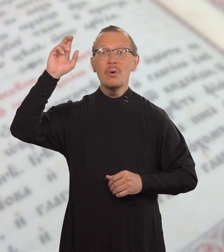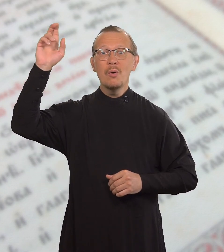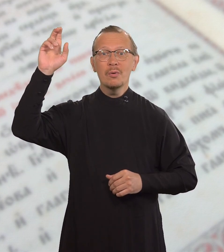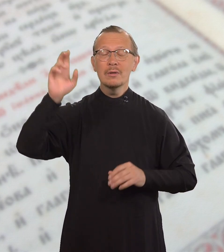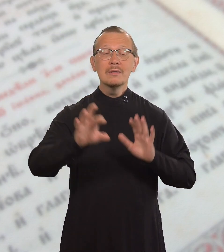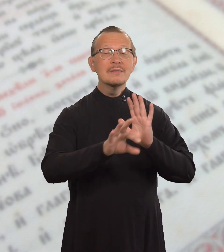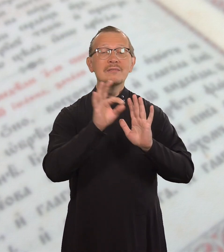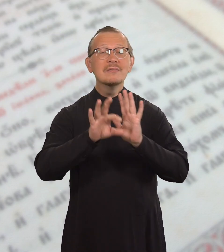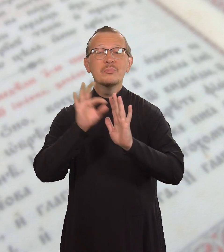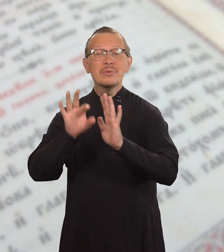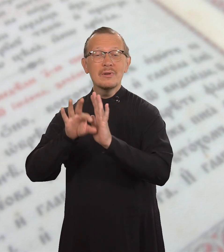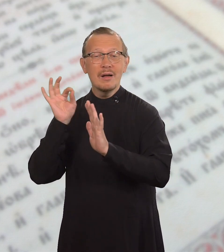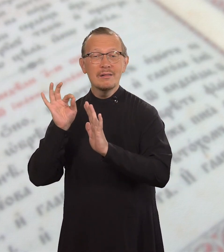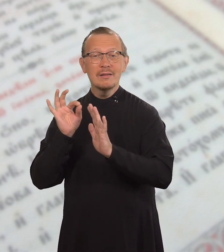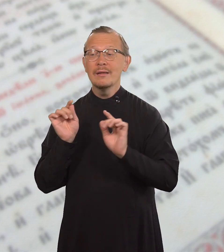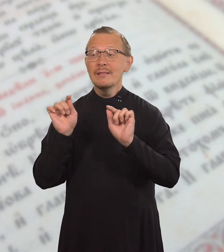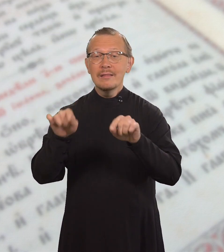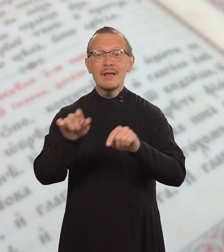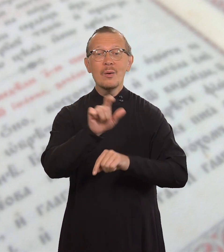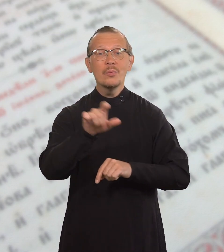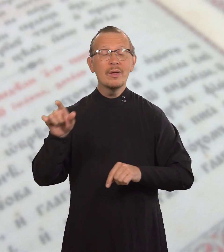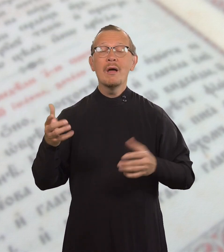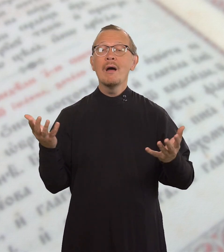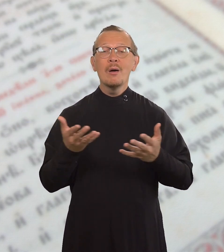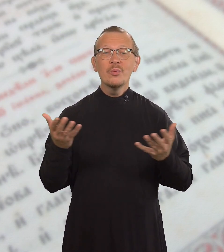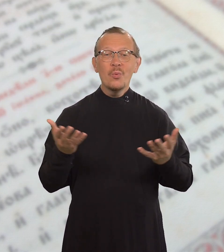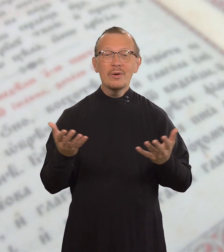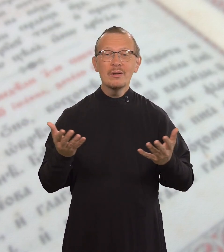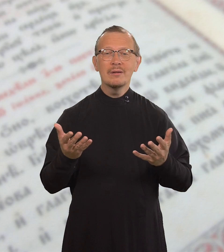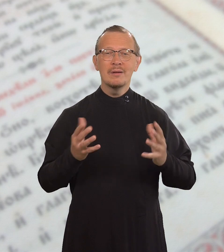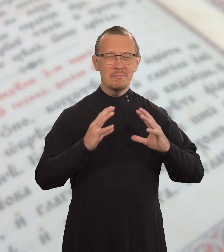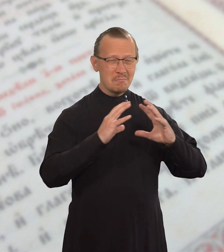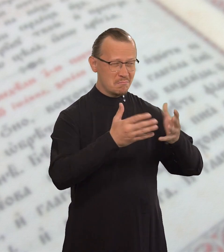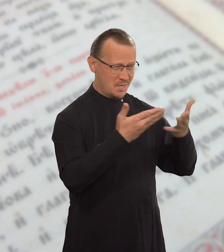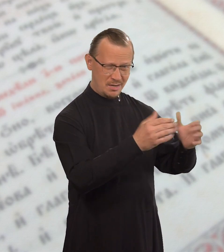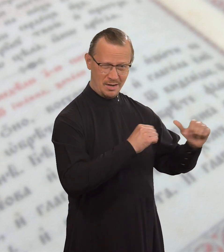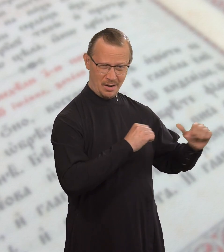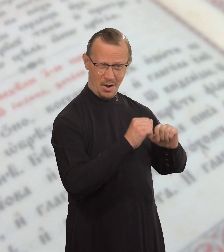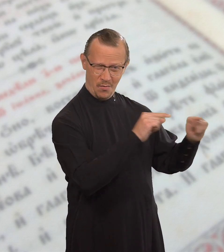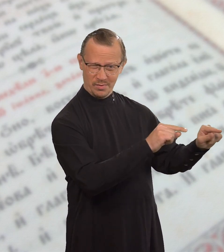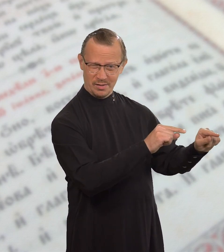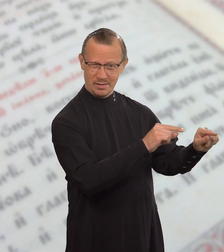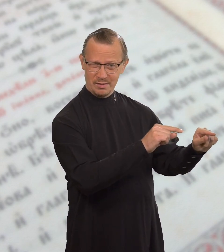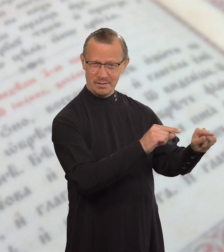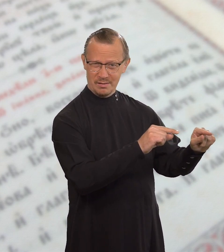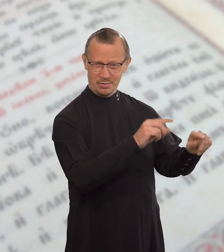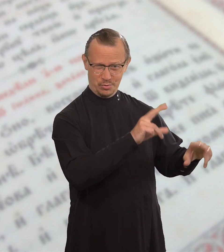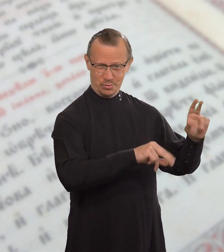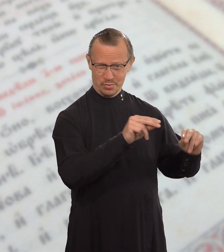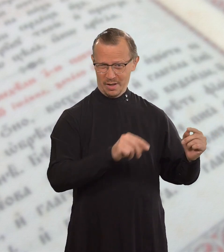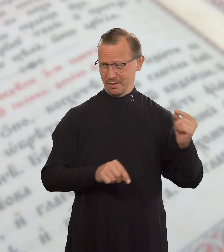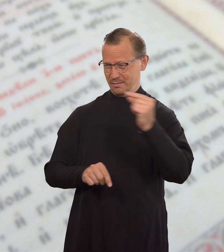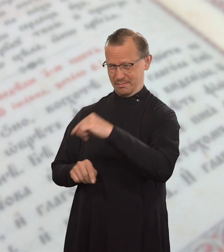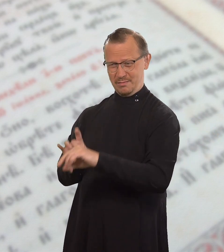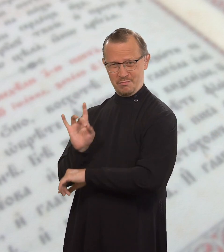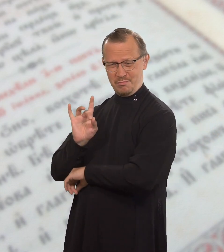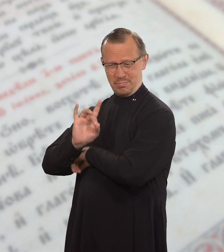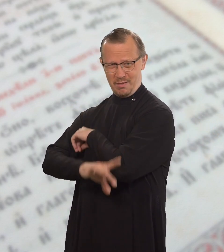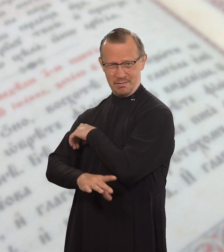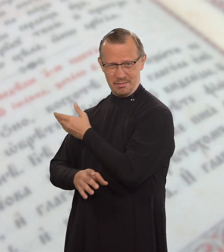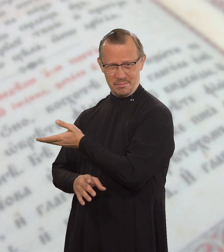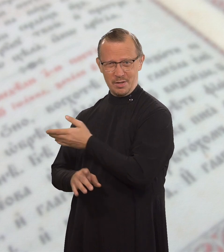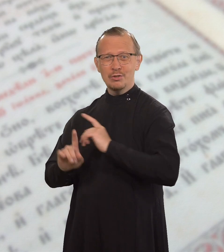Бог избрал тех, кто в этом мире считается бедными,